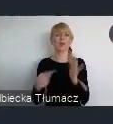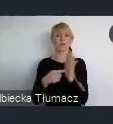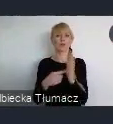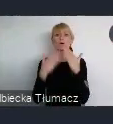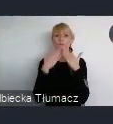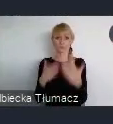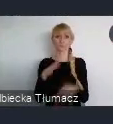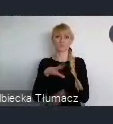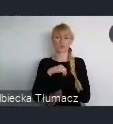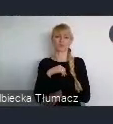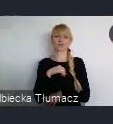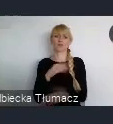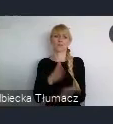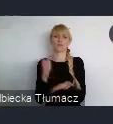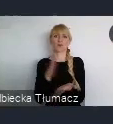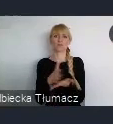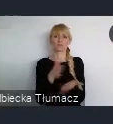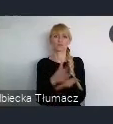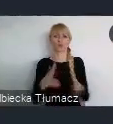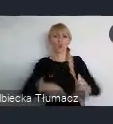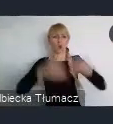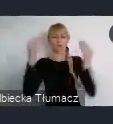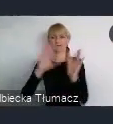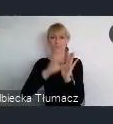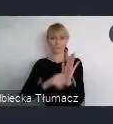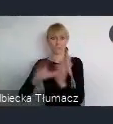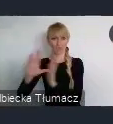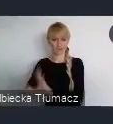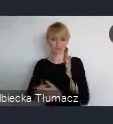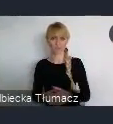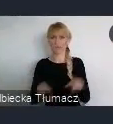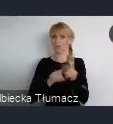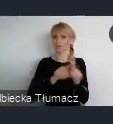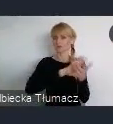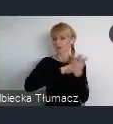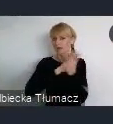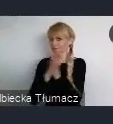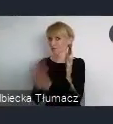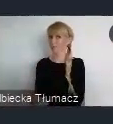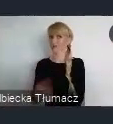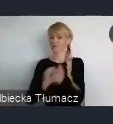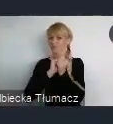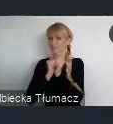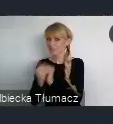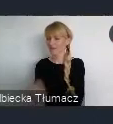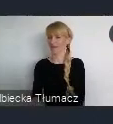i zmianie jego dotychczasowego spostrzegania. Dlaczego to mówię?